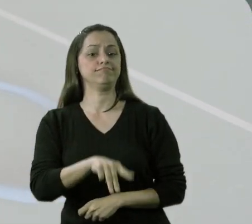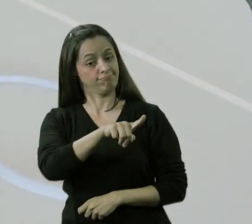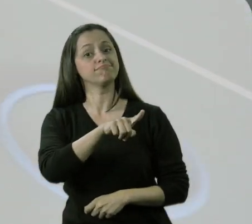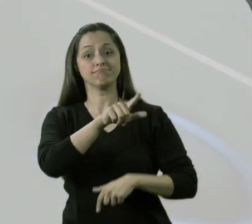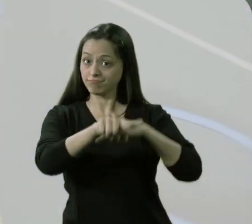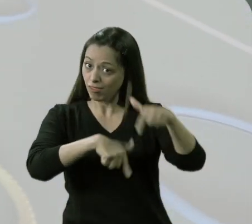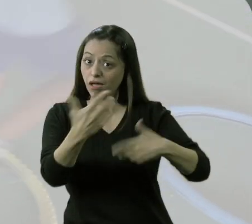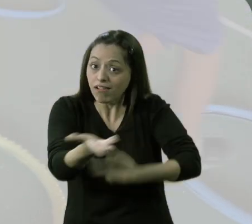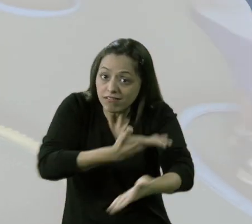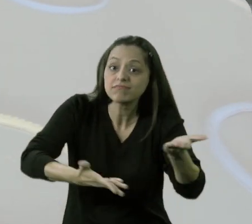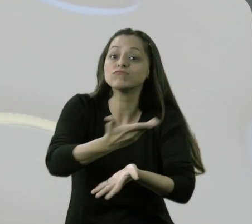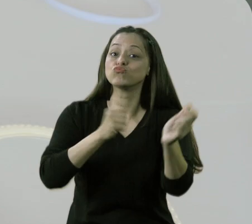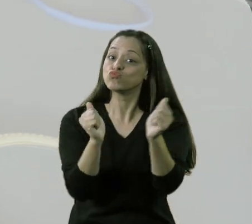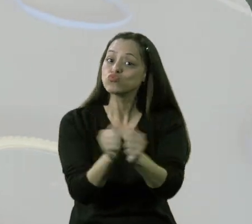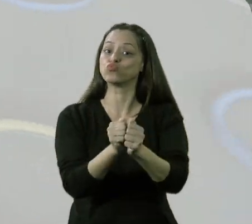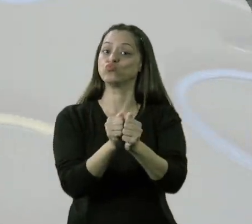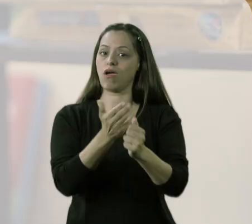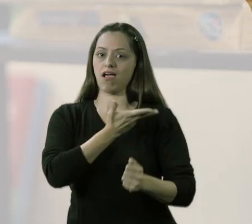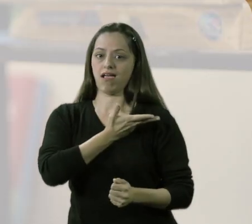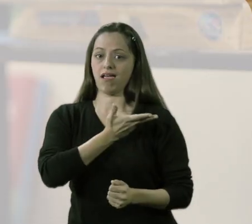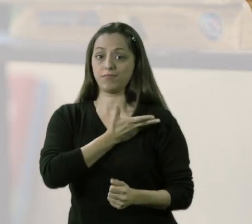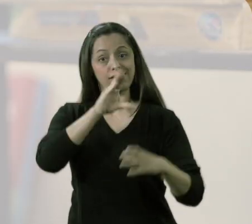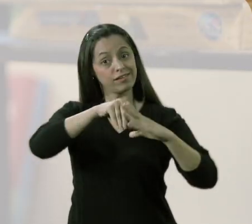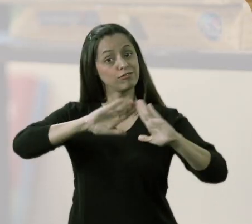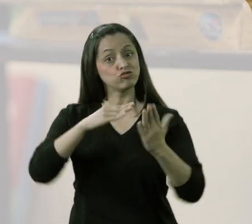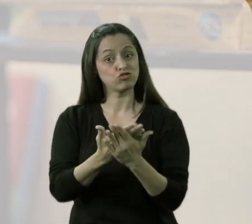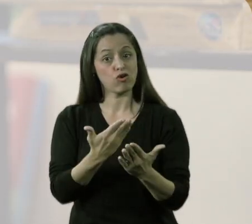que era possível eles estarem brincando e se divertindo junto com os colegas,